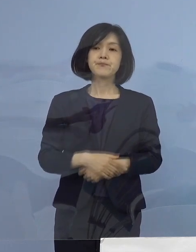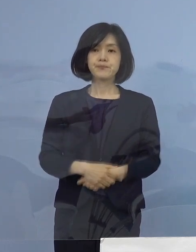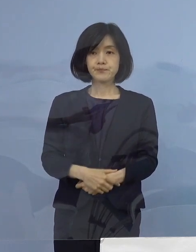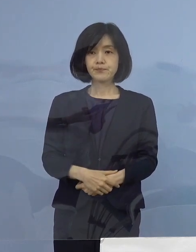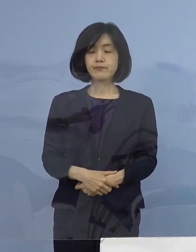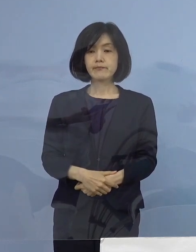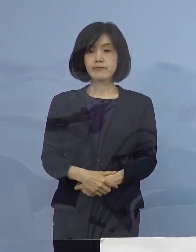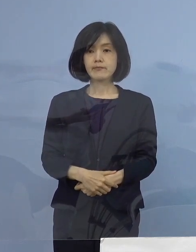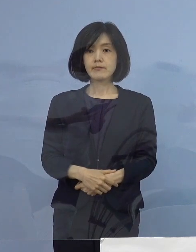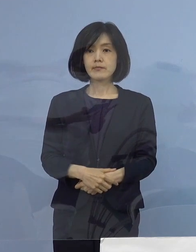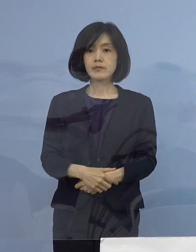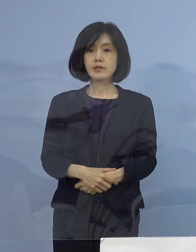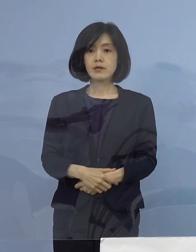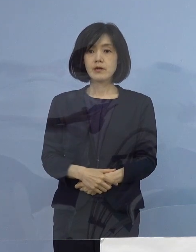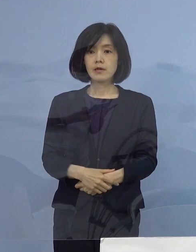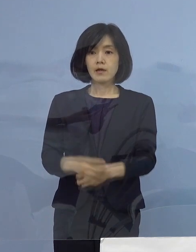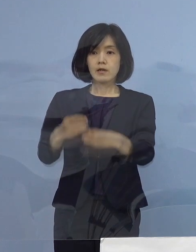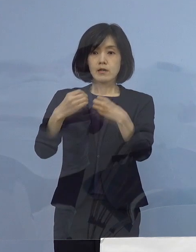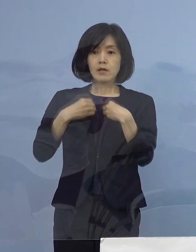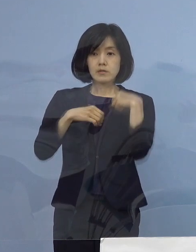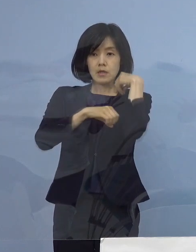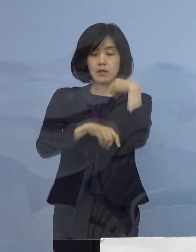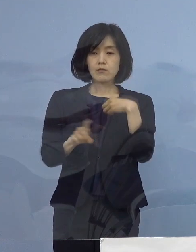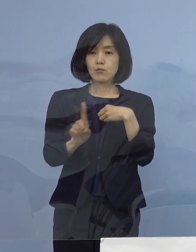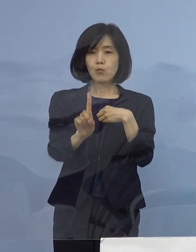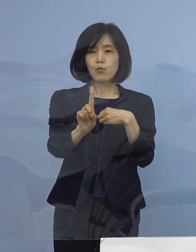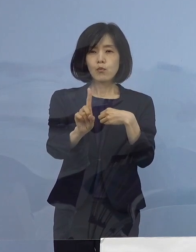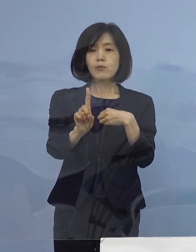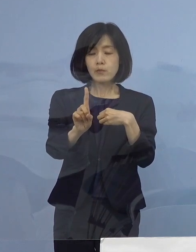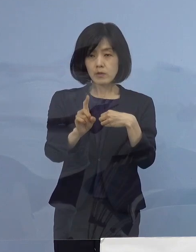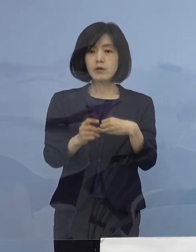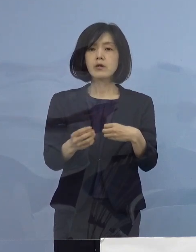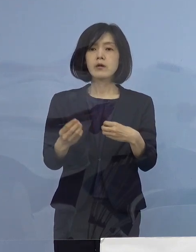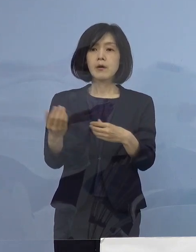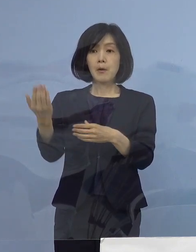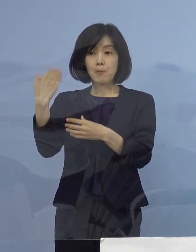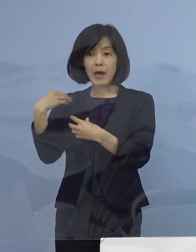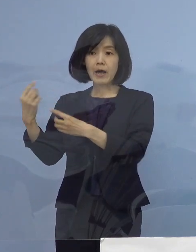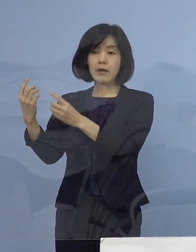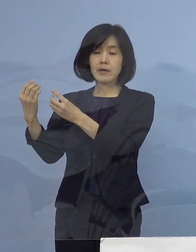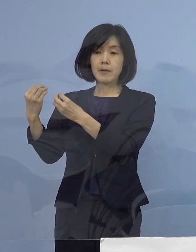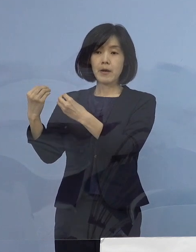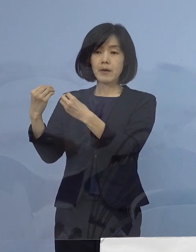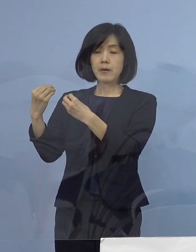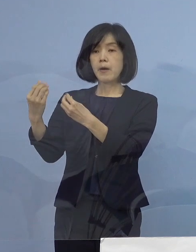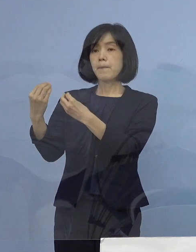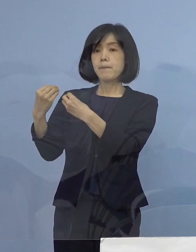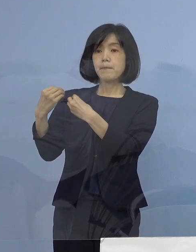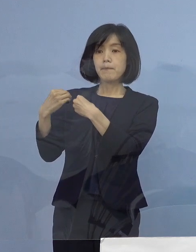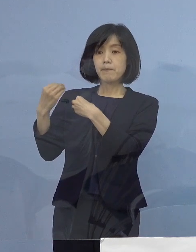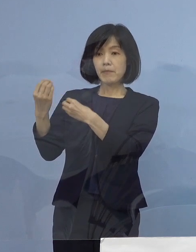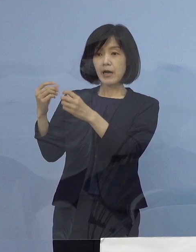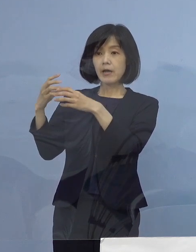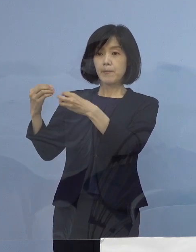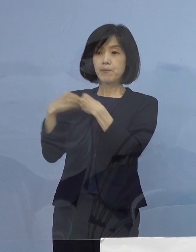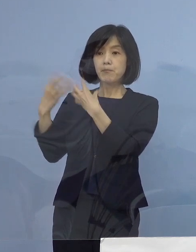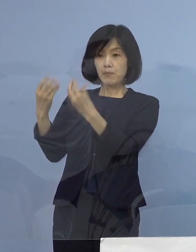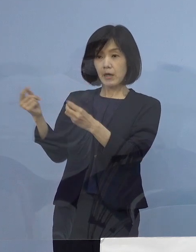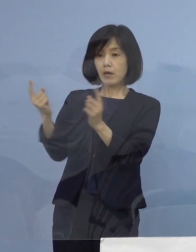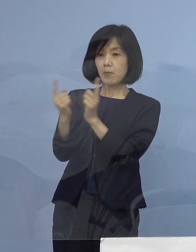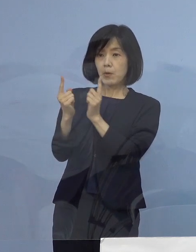また、主な感染経路につきましては 濃厚接触者または接触者が23名